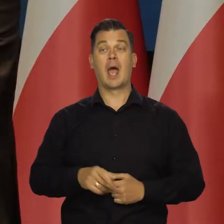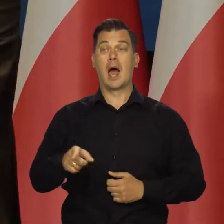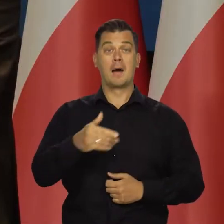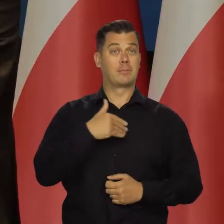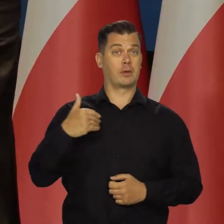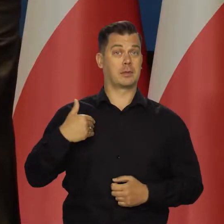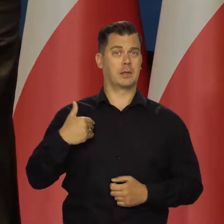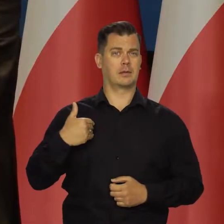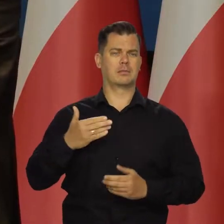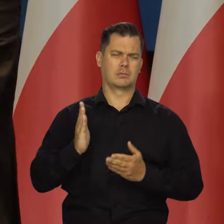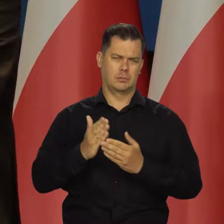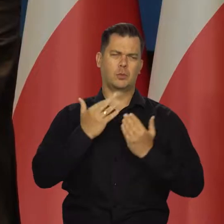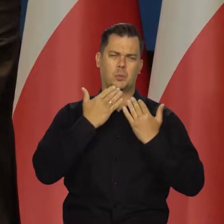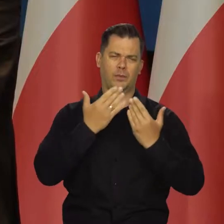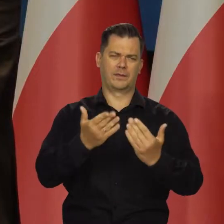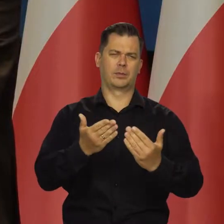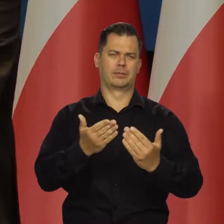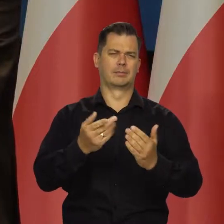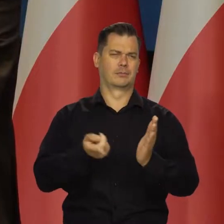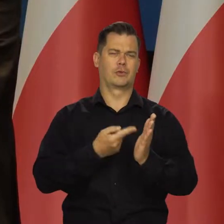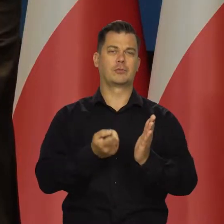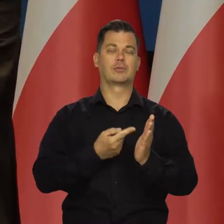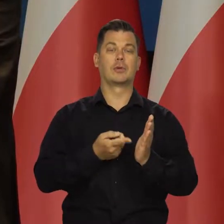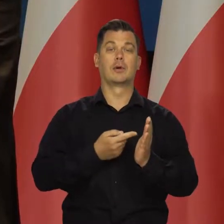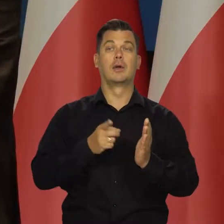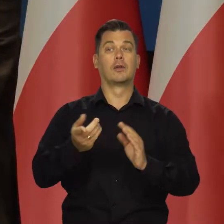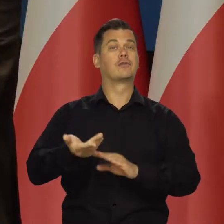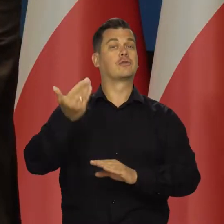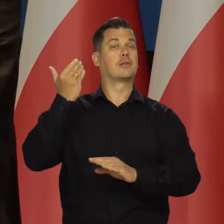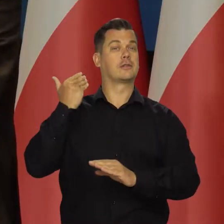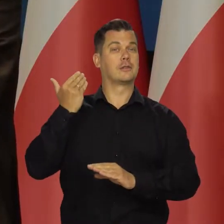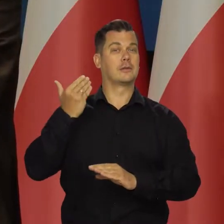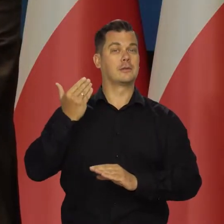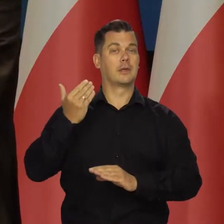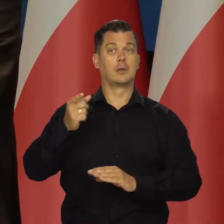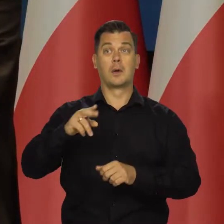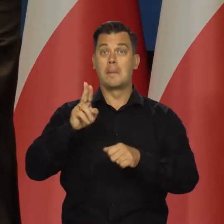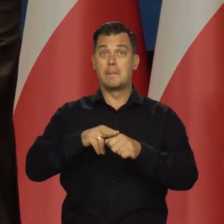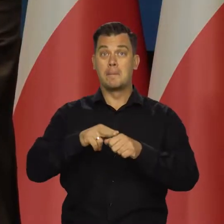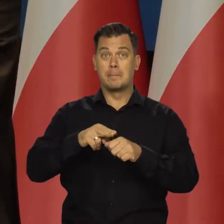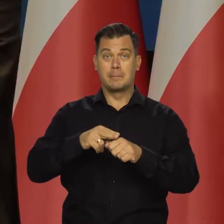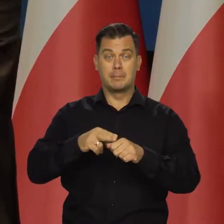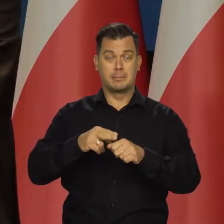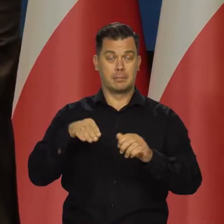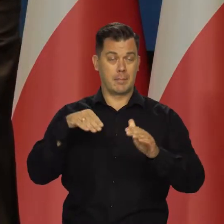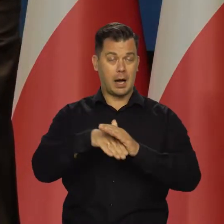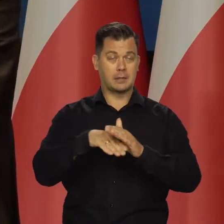W Polsce to już było wcześniej informowane. Jak wcześniej informowaliśmy, magazyny są praktycznie pełne